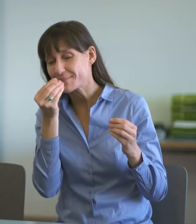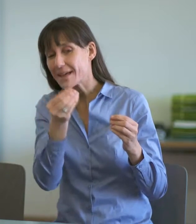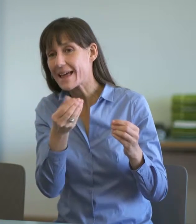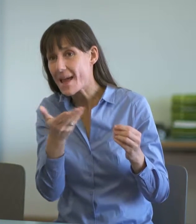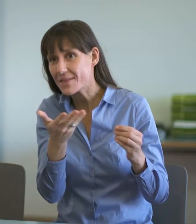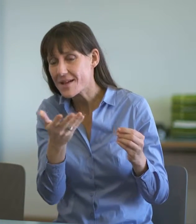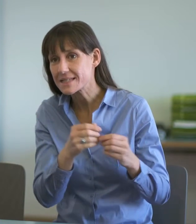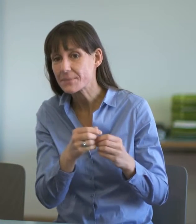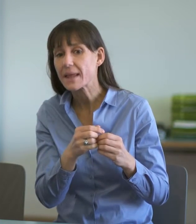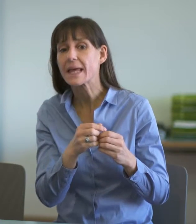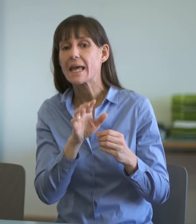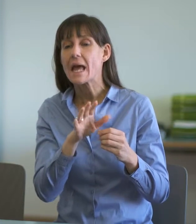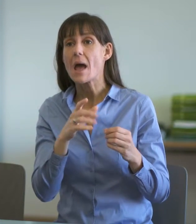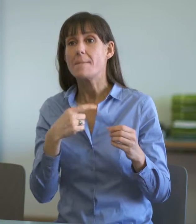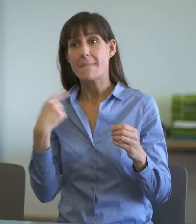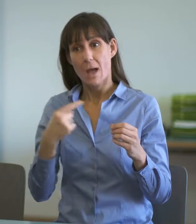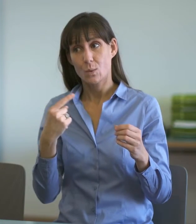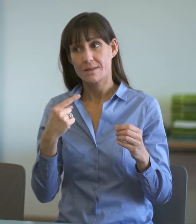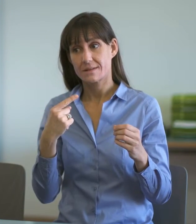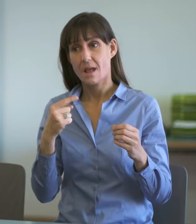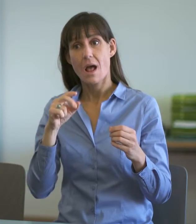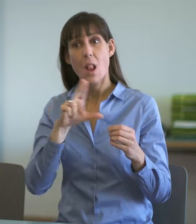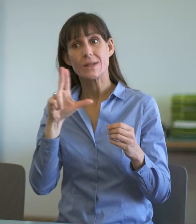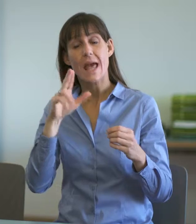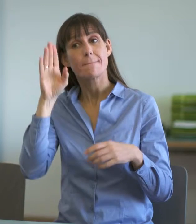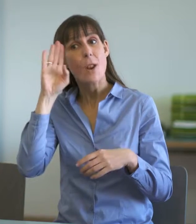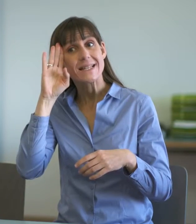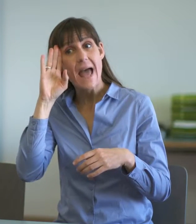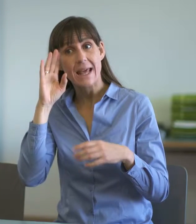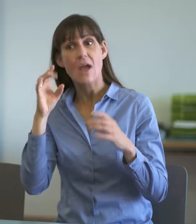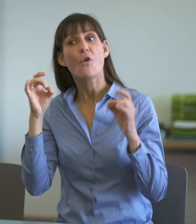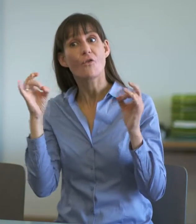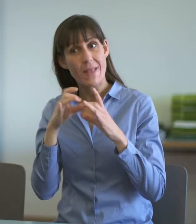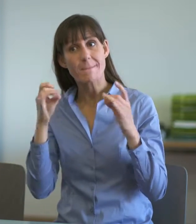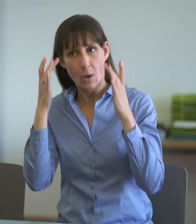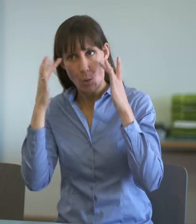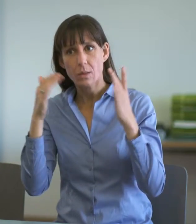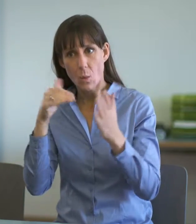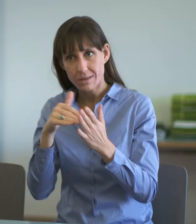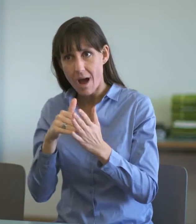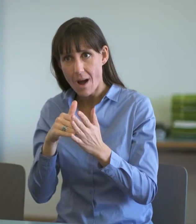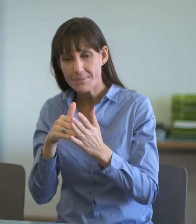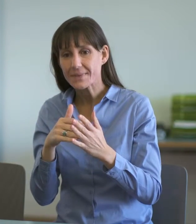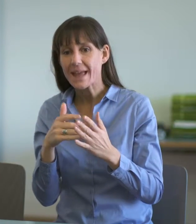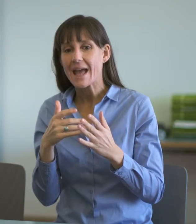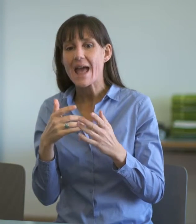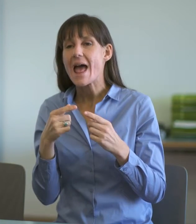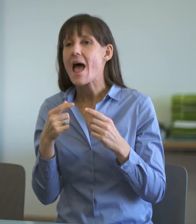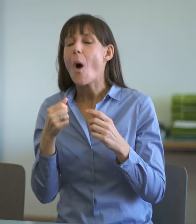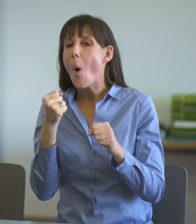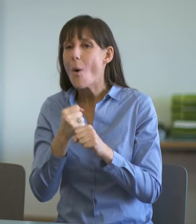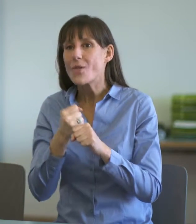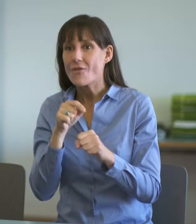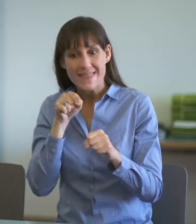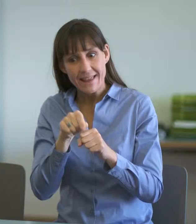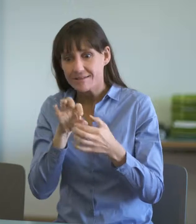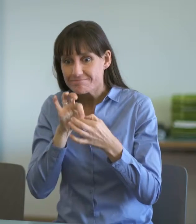Gemäss unserem Feedback bei der Luzerner Polizei gibt weniger die Sprache Anlass zur